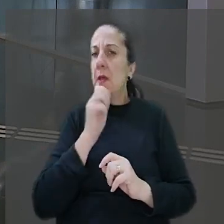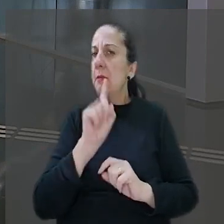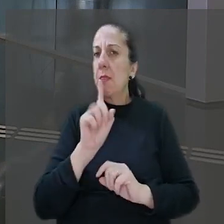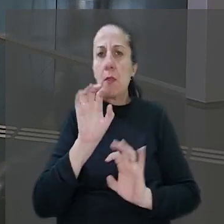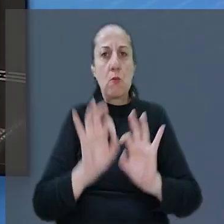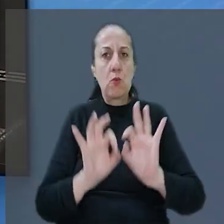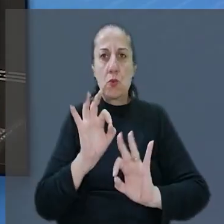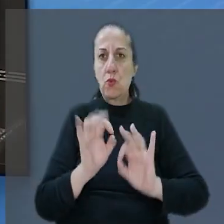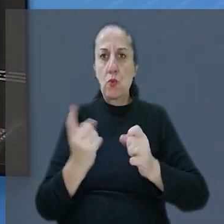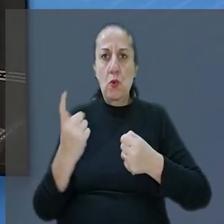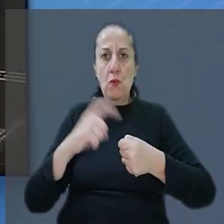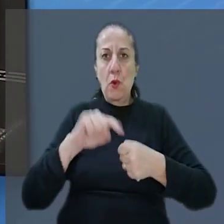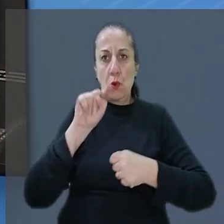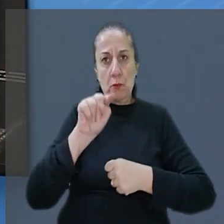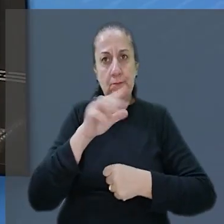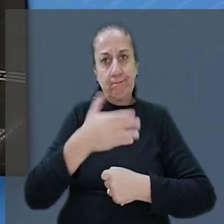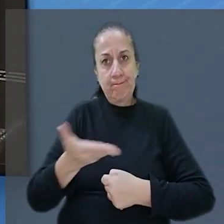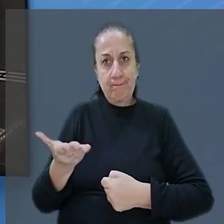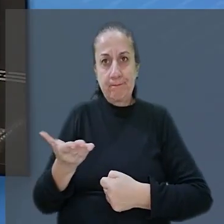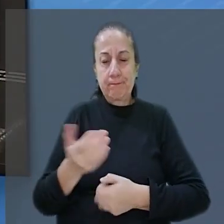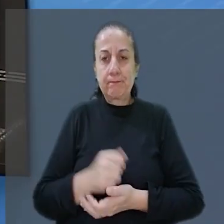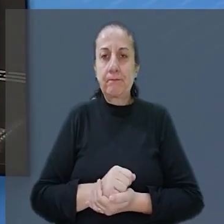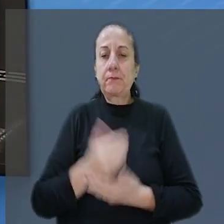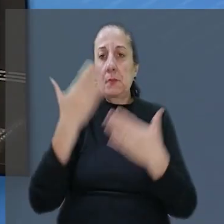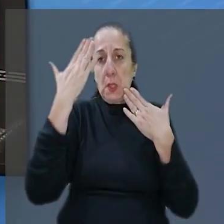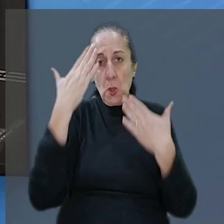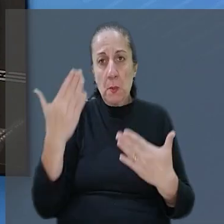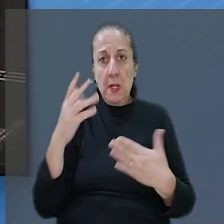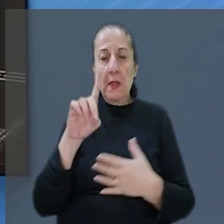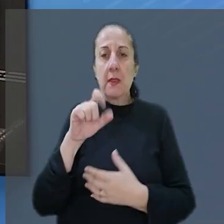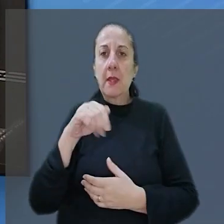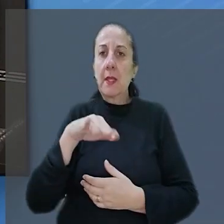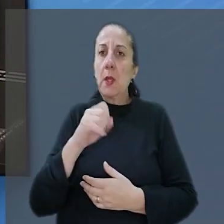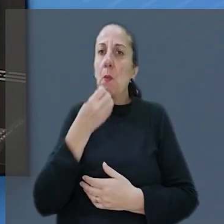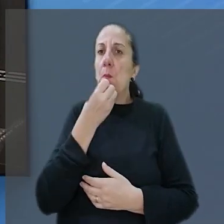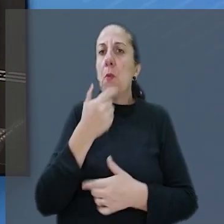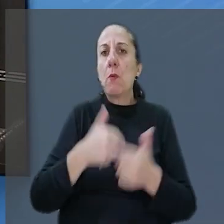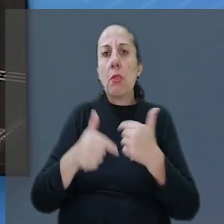Eu volto com vocês no estúdio. Muito obrigada Daniel e bom trabalho para você!